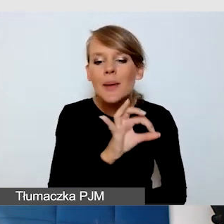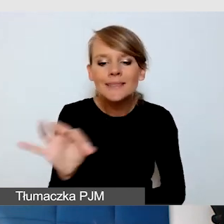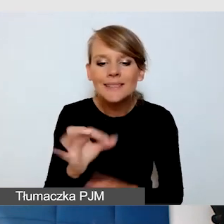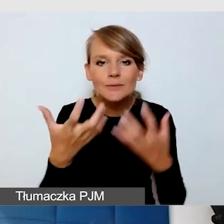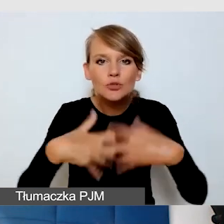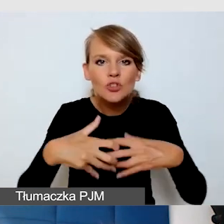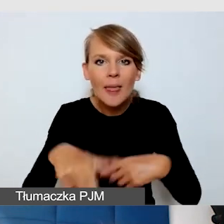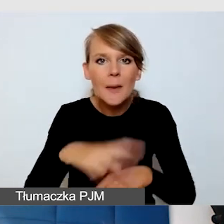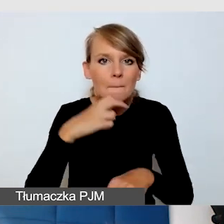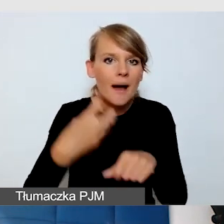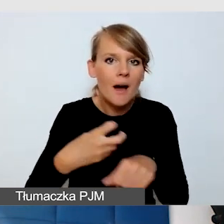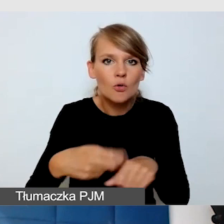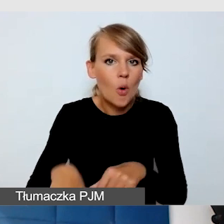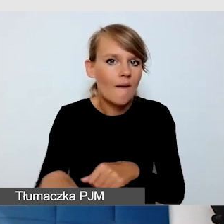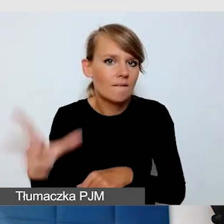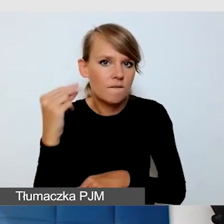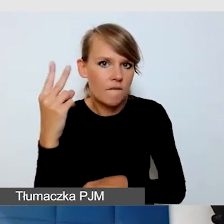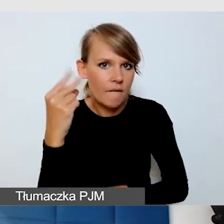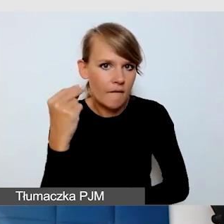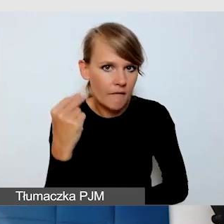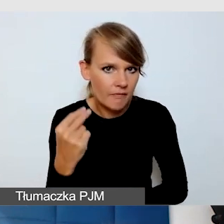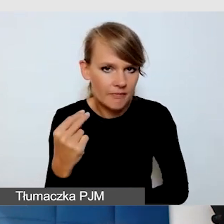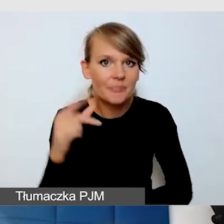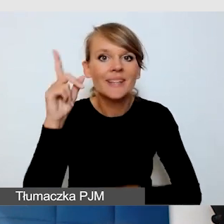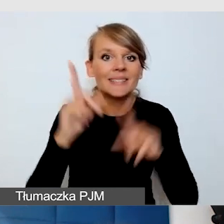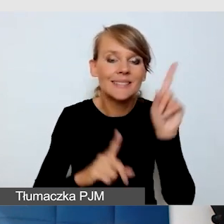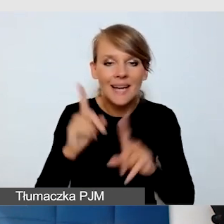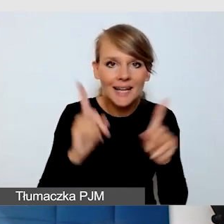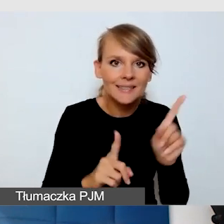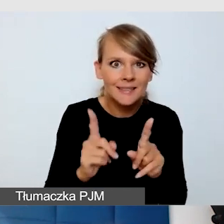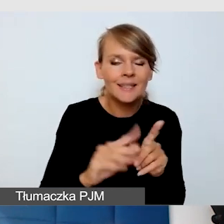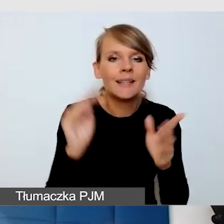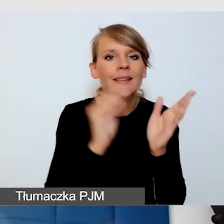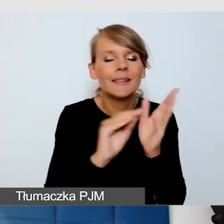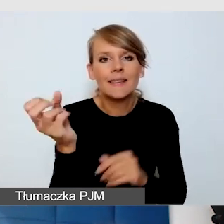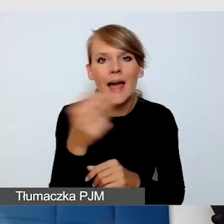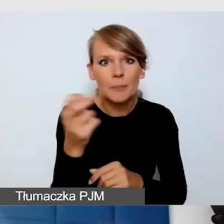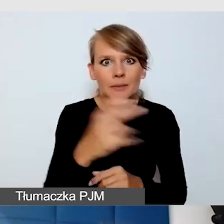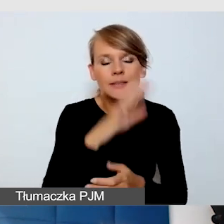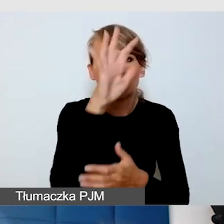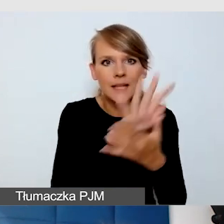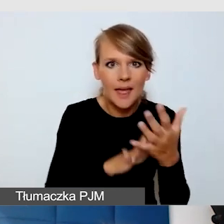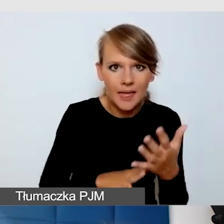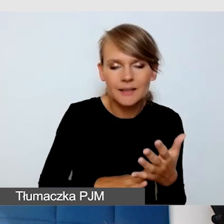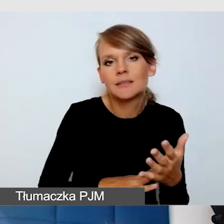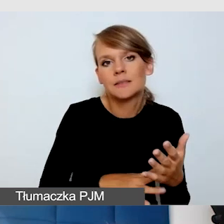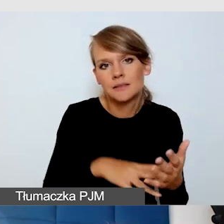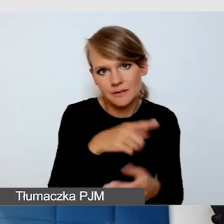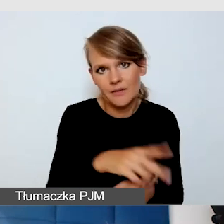więc czasem te napisy w wersji tekstowej są ważne.